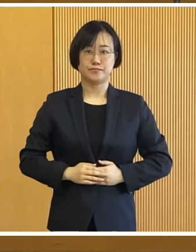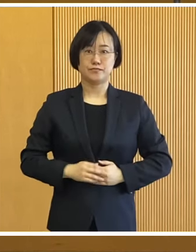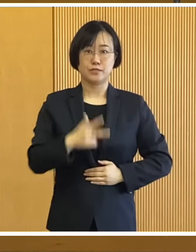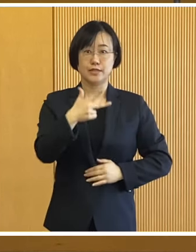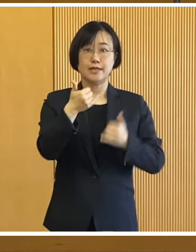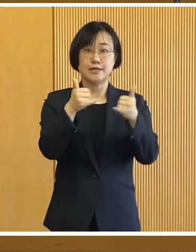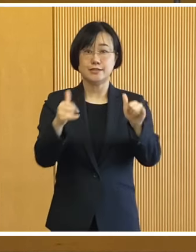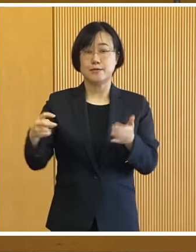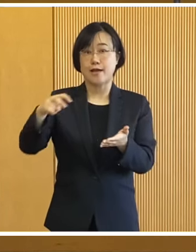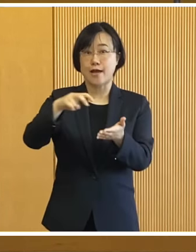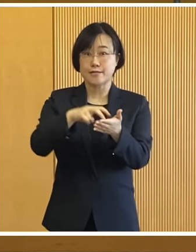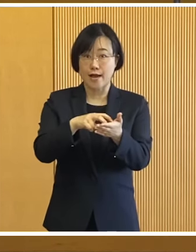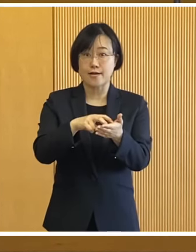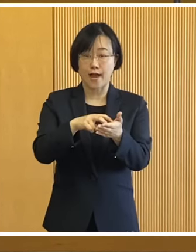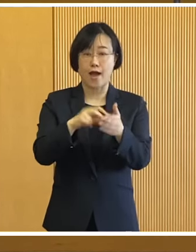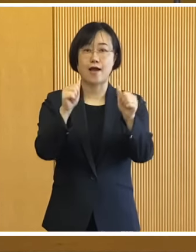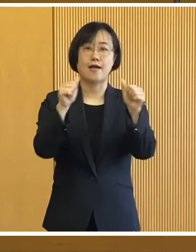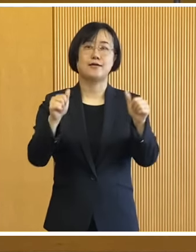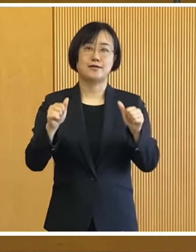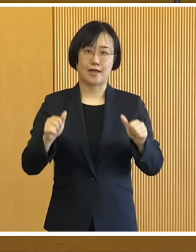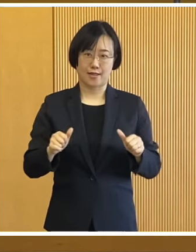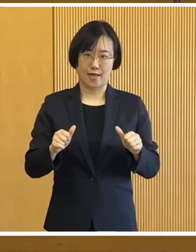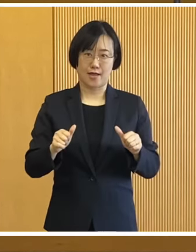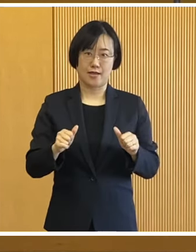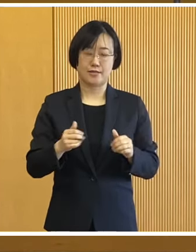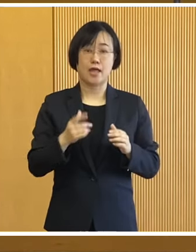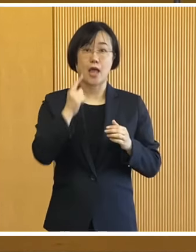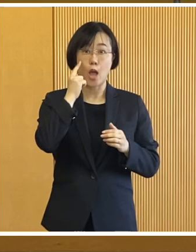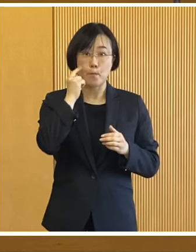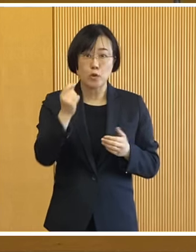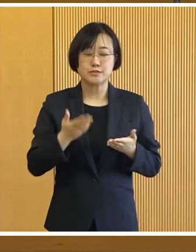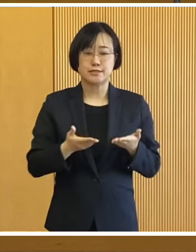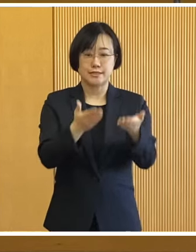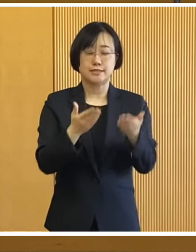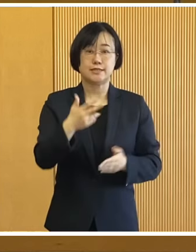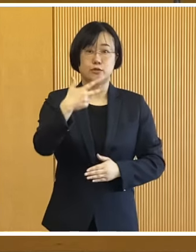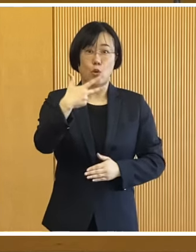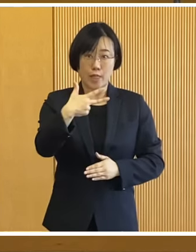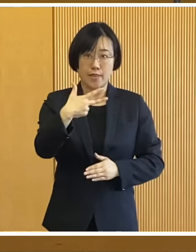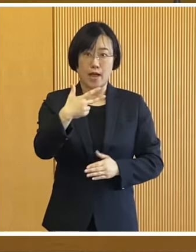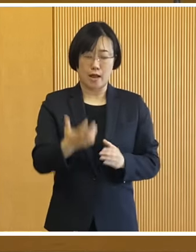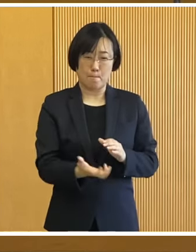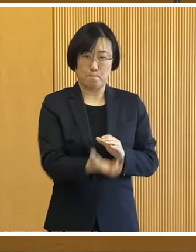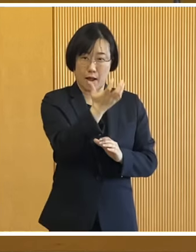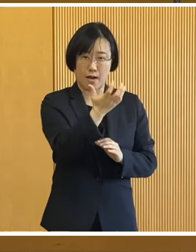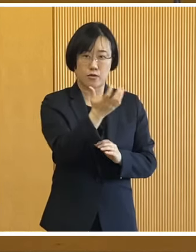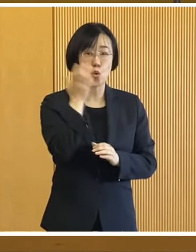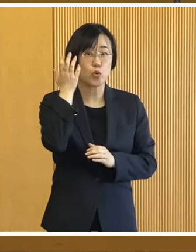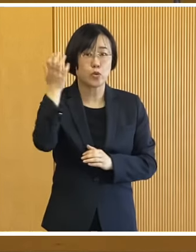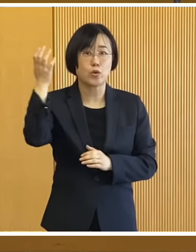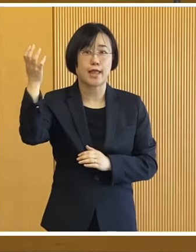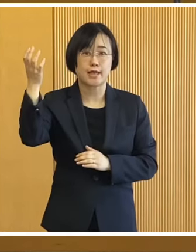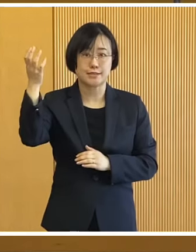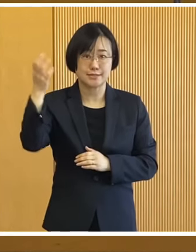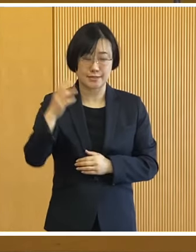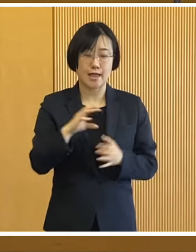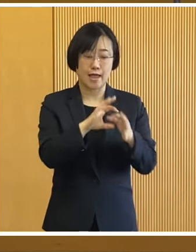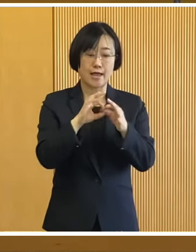訓練は市民参加型の訓練として 震度7規模の地震による災害を想定し